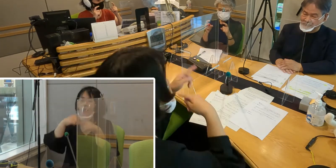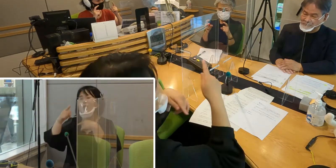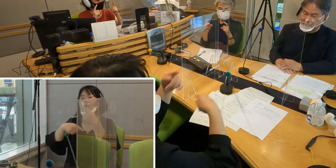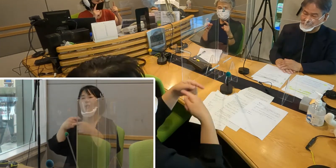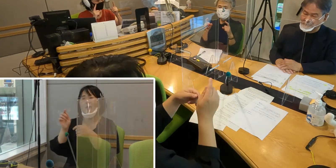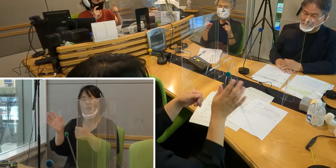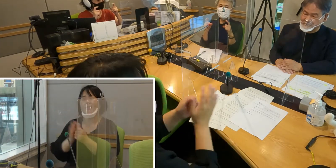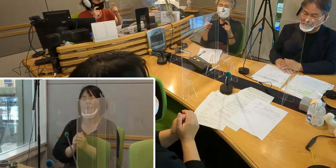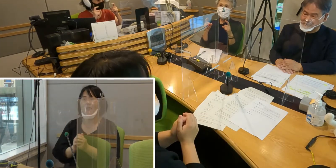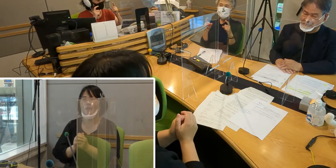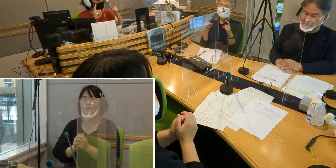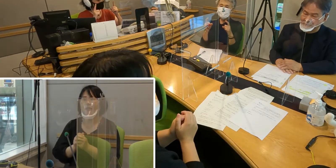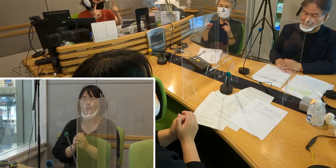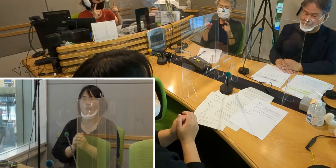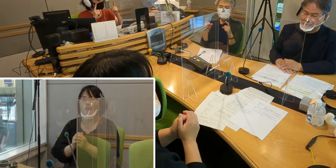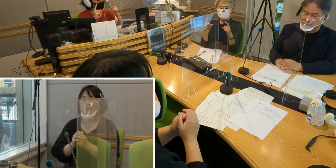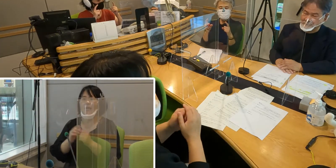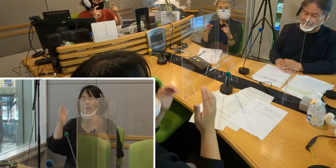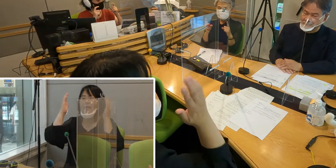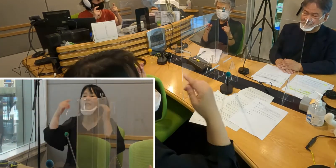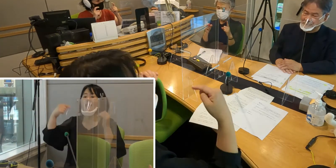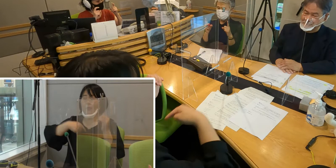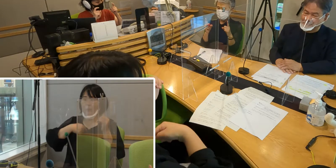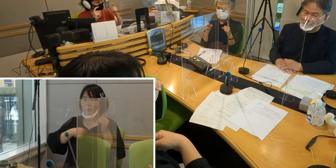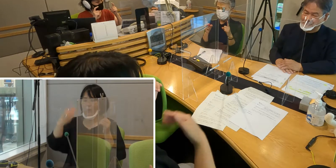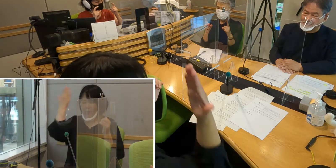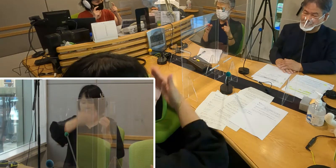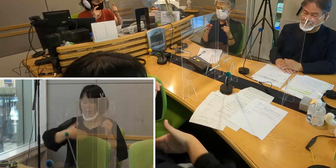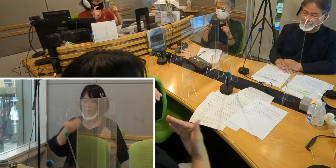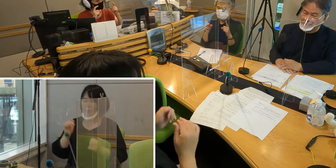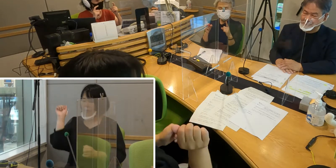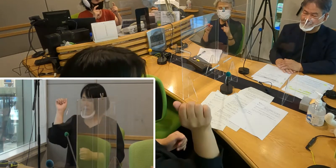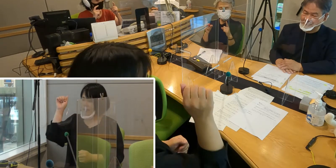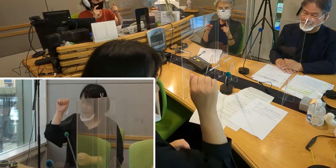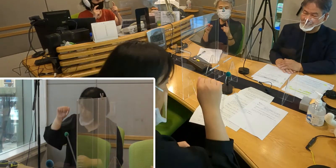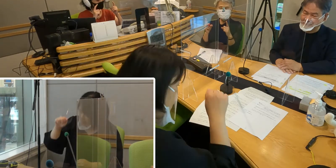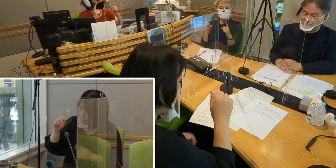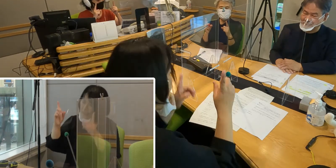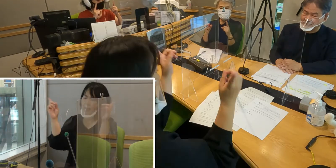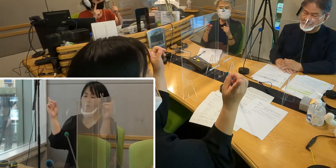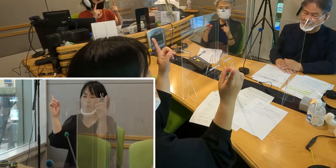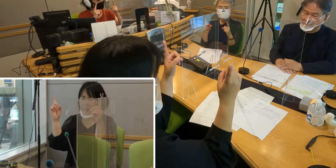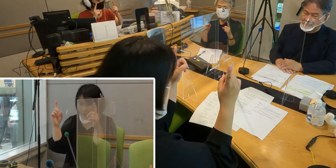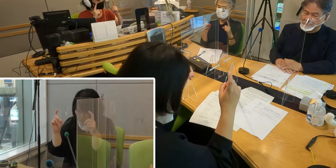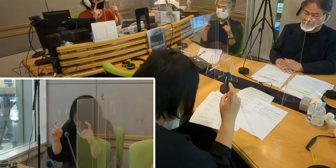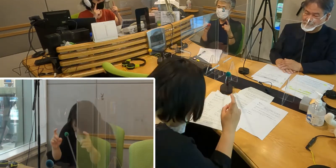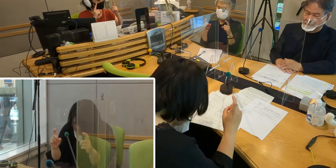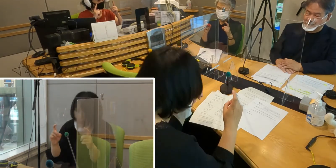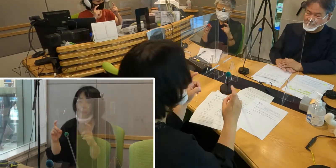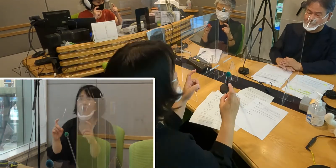ちょっと頭を下げながら、 手の指の先を下げると、